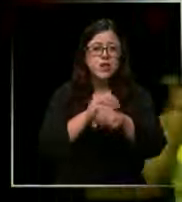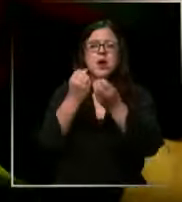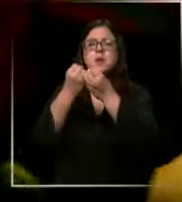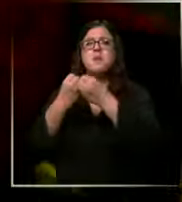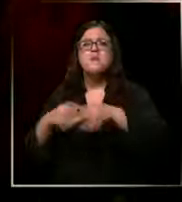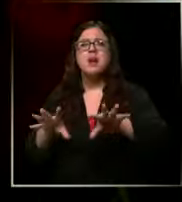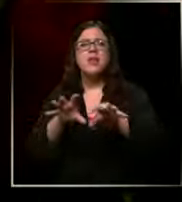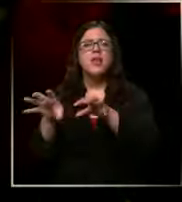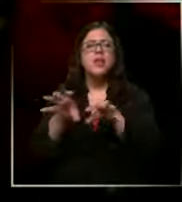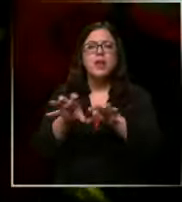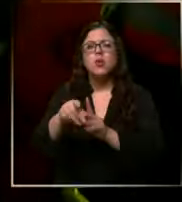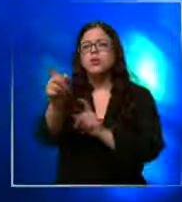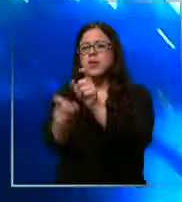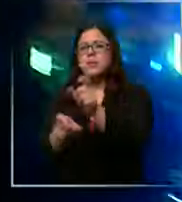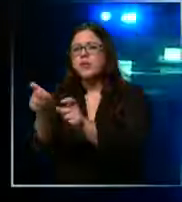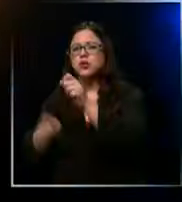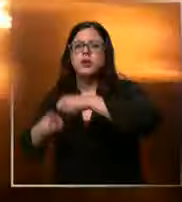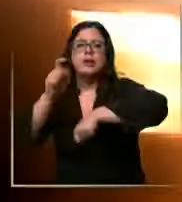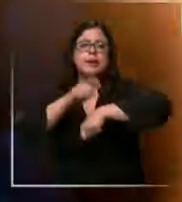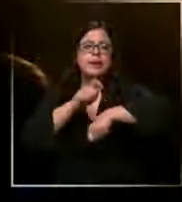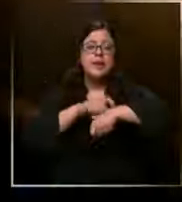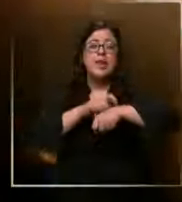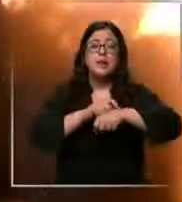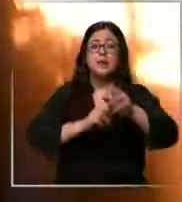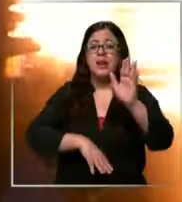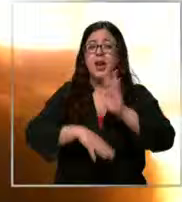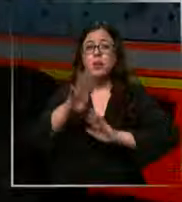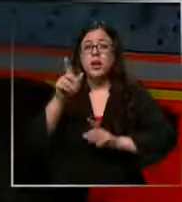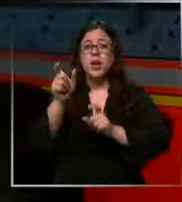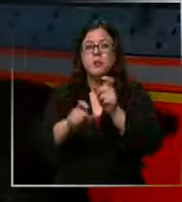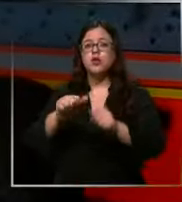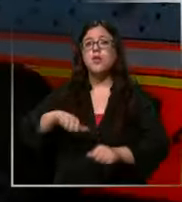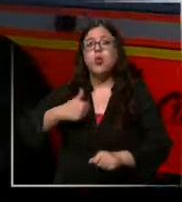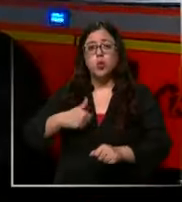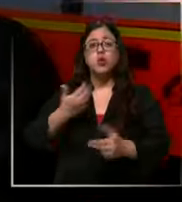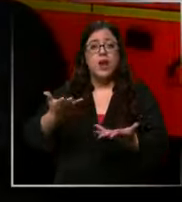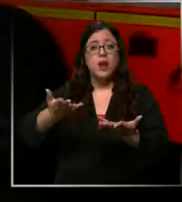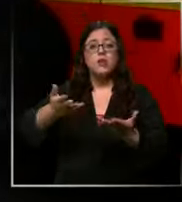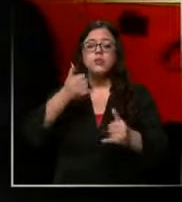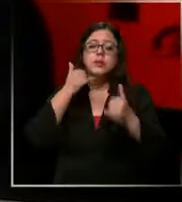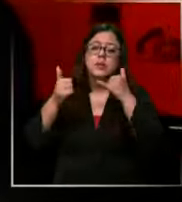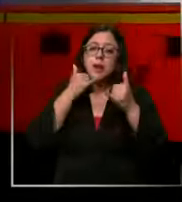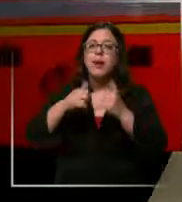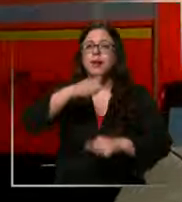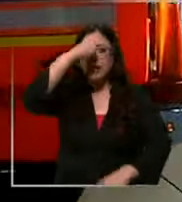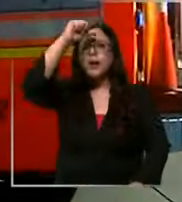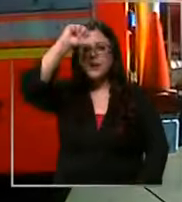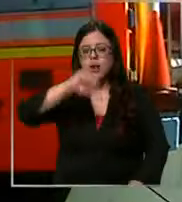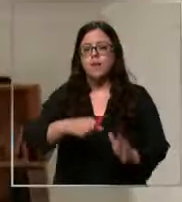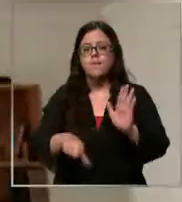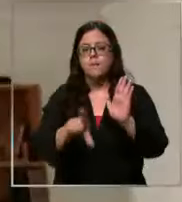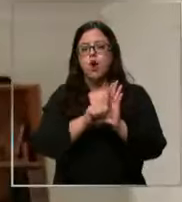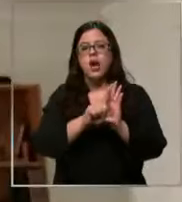caso de esta institución en su mayoría voluntarios llamadas que son sancionadas por ley establece